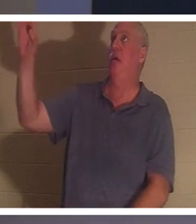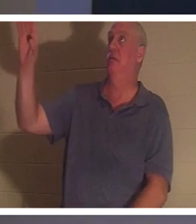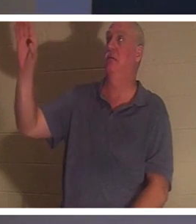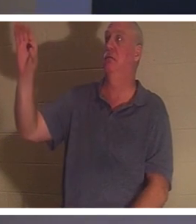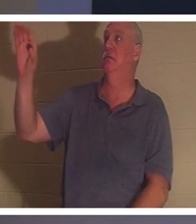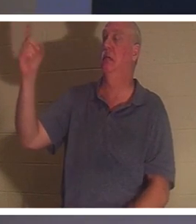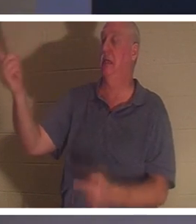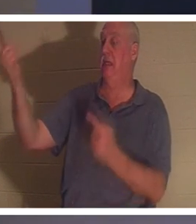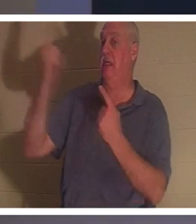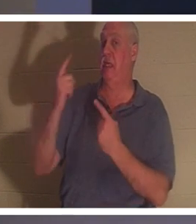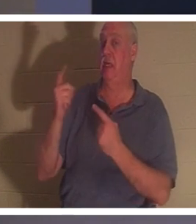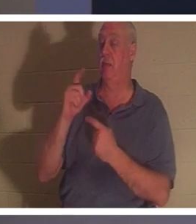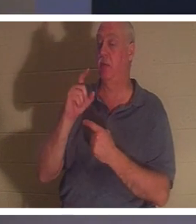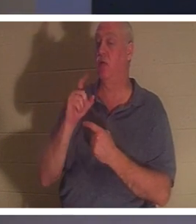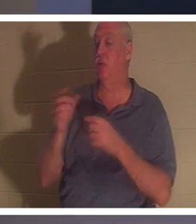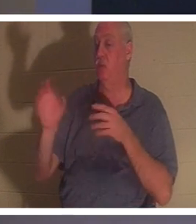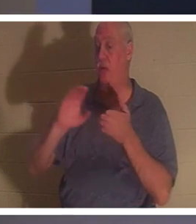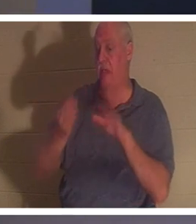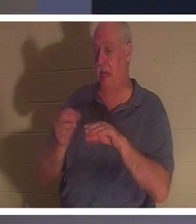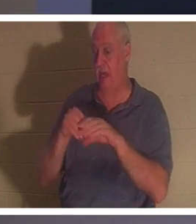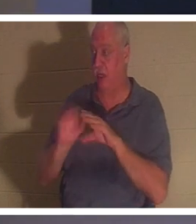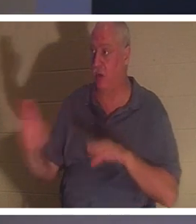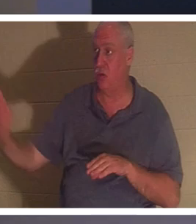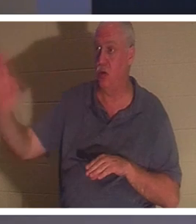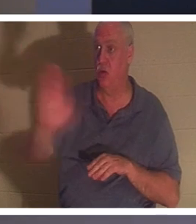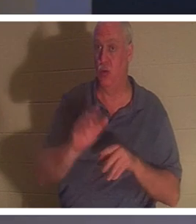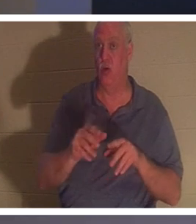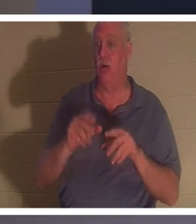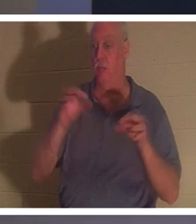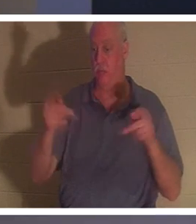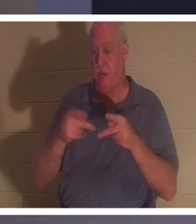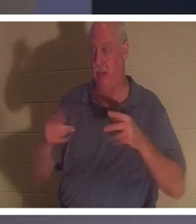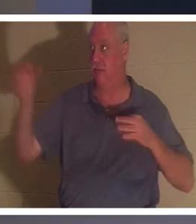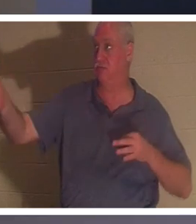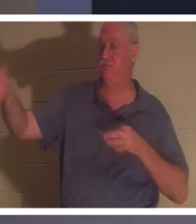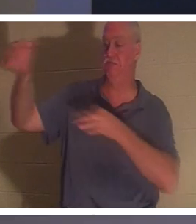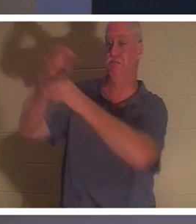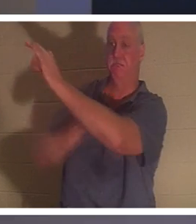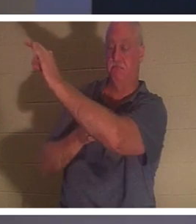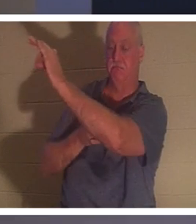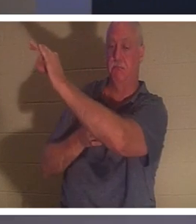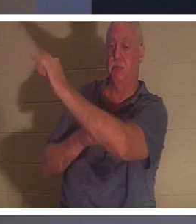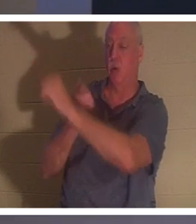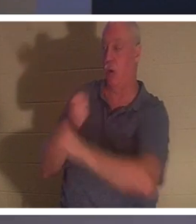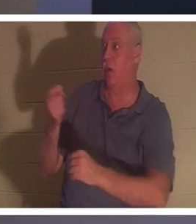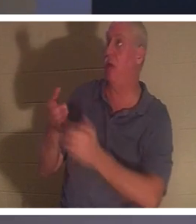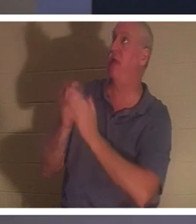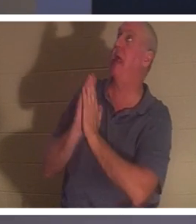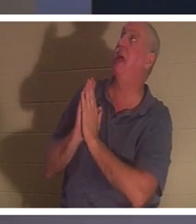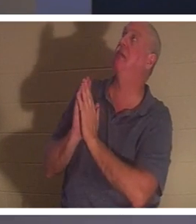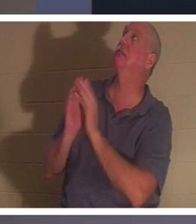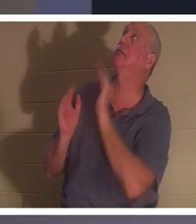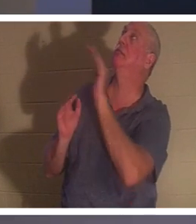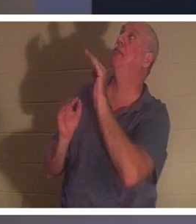代替你而死的。所以任何问他的人，主啊，我把我的生活搞得一团糟，就像我